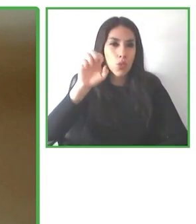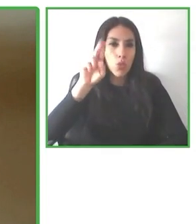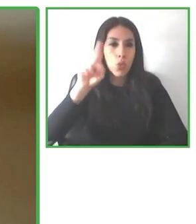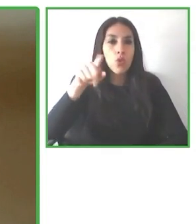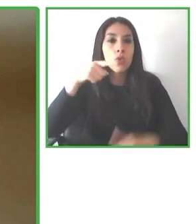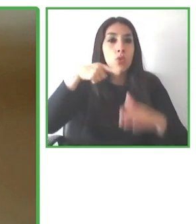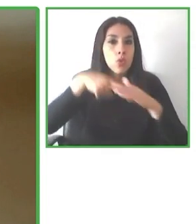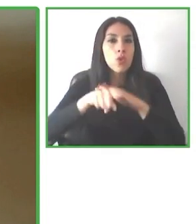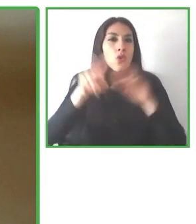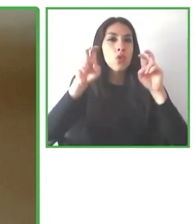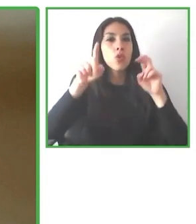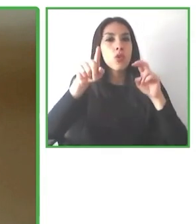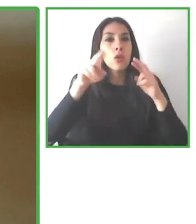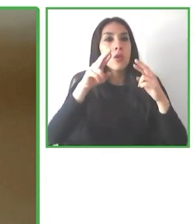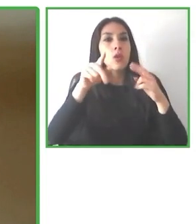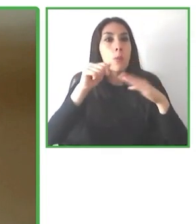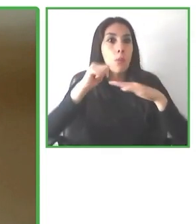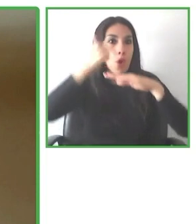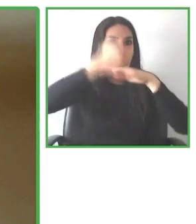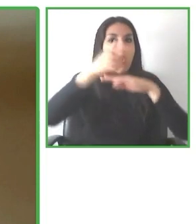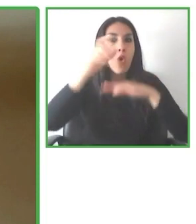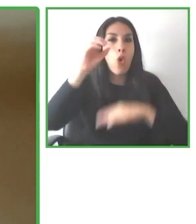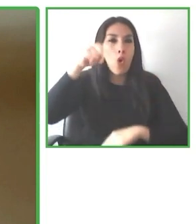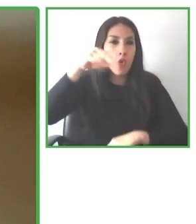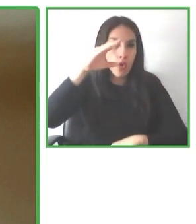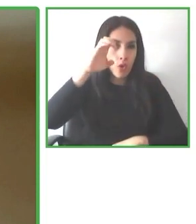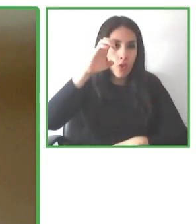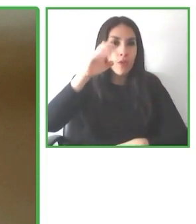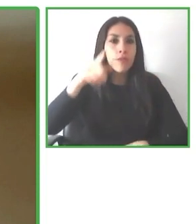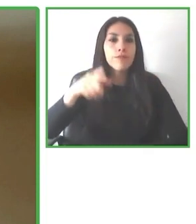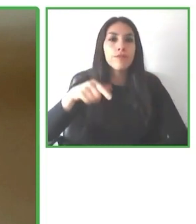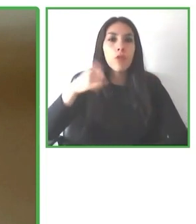He hablado de transporte, he hablado del destino, de las infraestructuras, pero